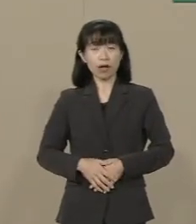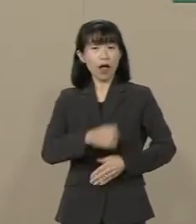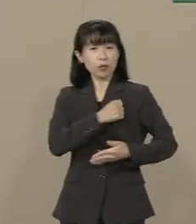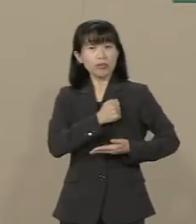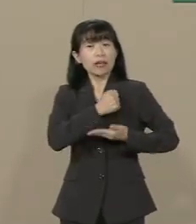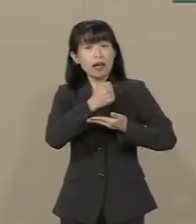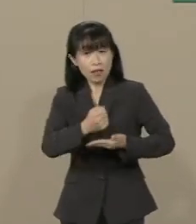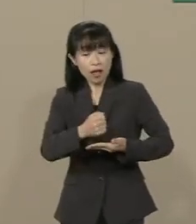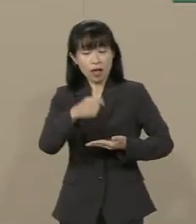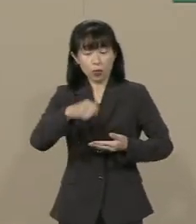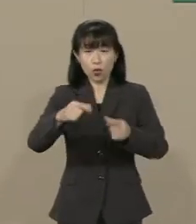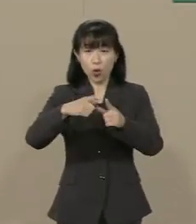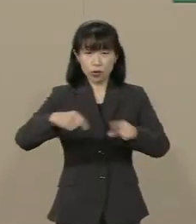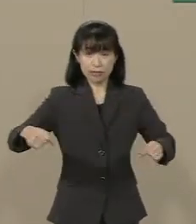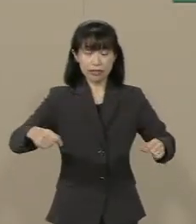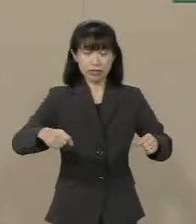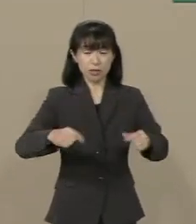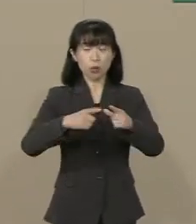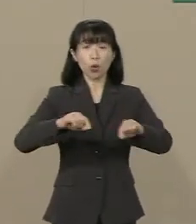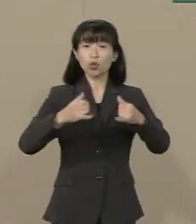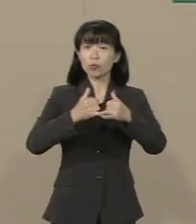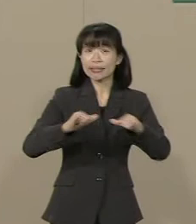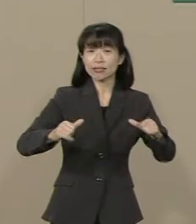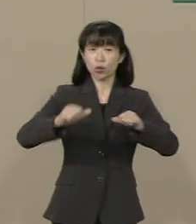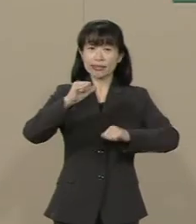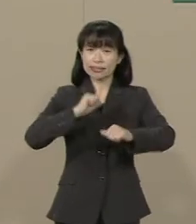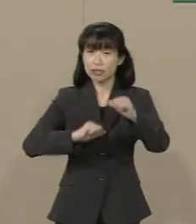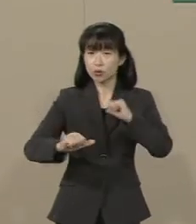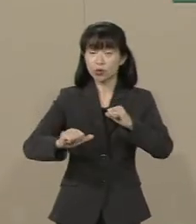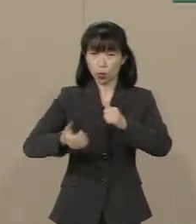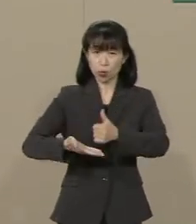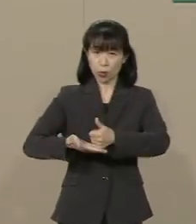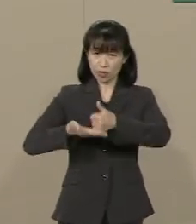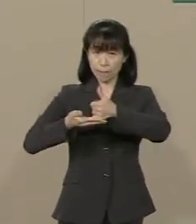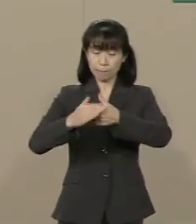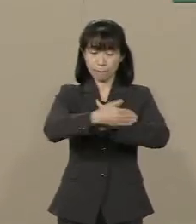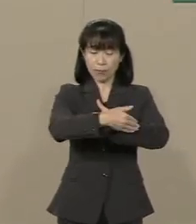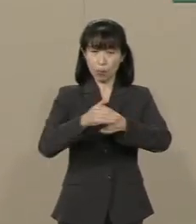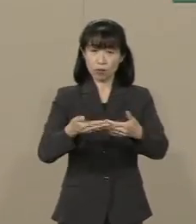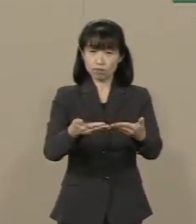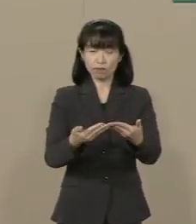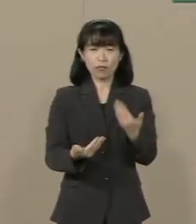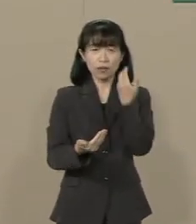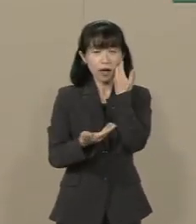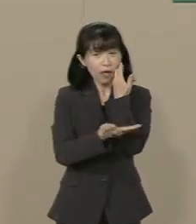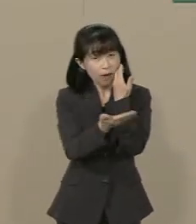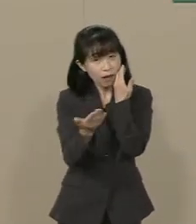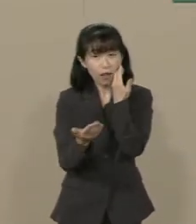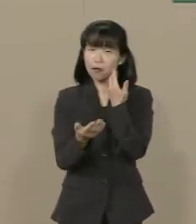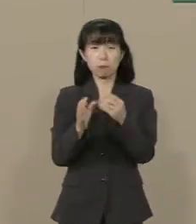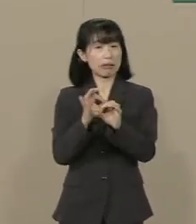この国の国民の自由と尊厳を守っ てくださるというのでしょうか